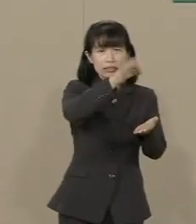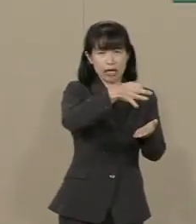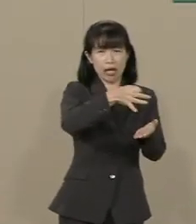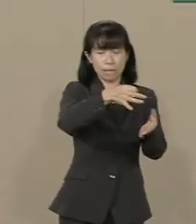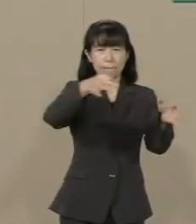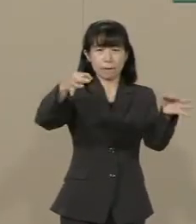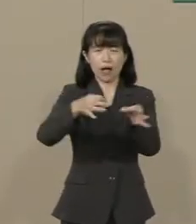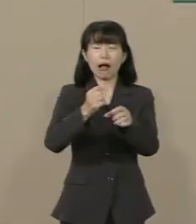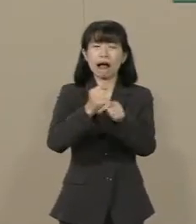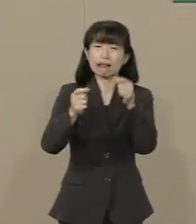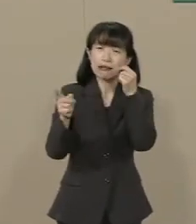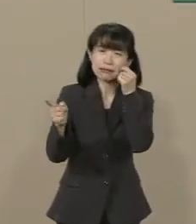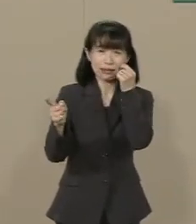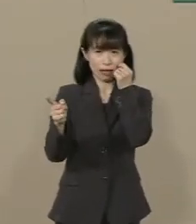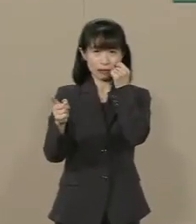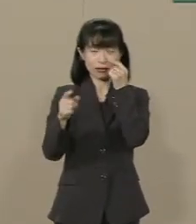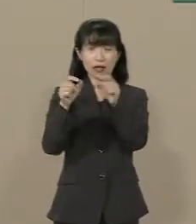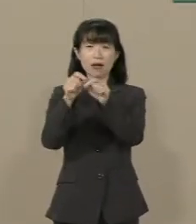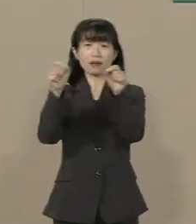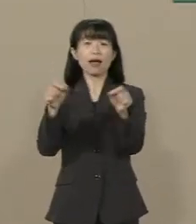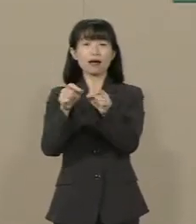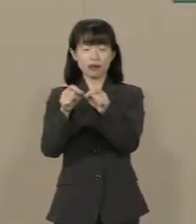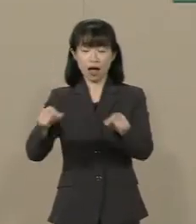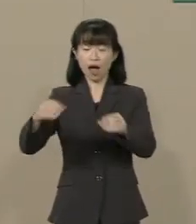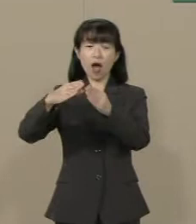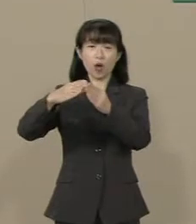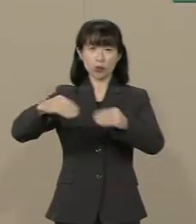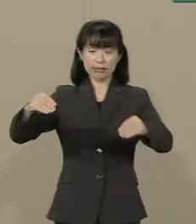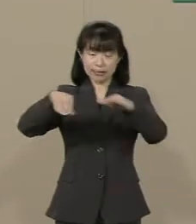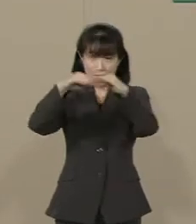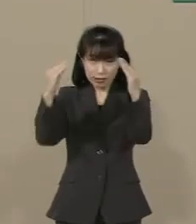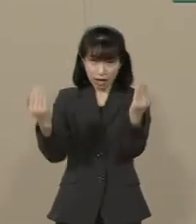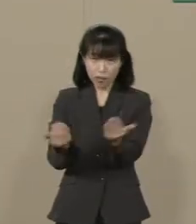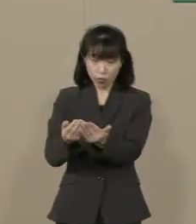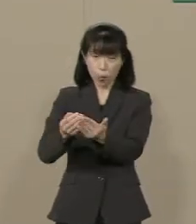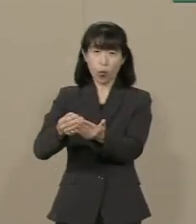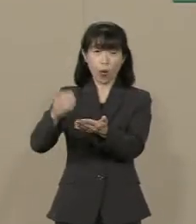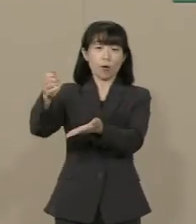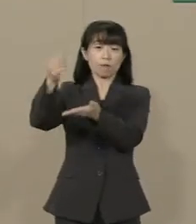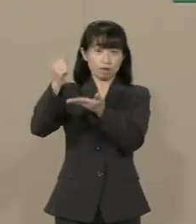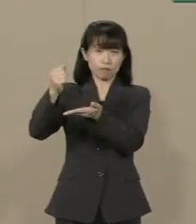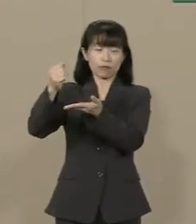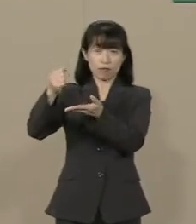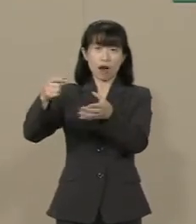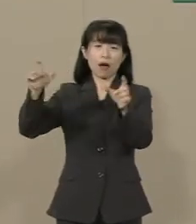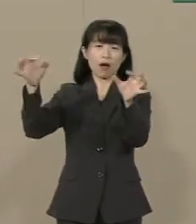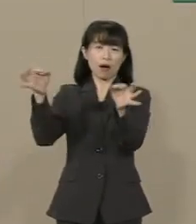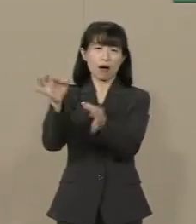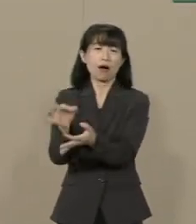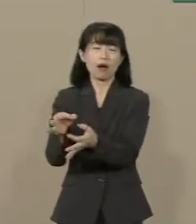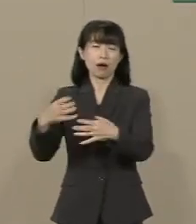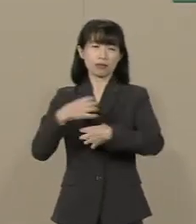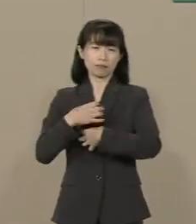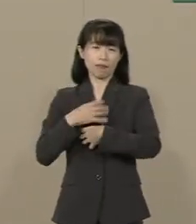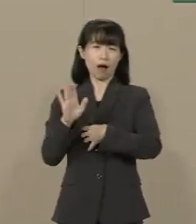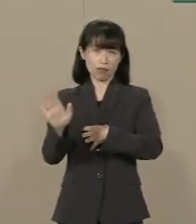その結果 国の税収自体 全体が 減っていってしまってるんです